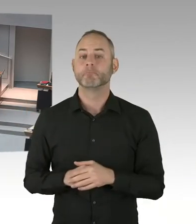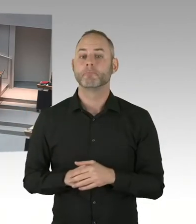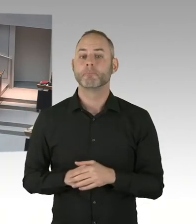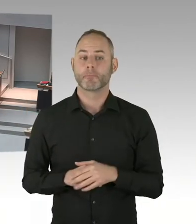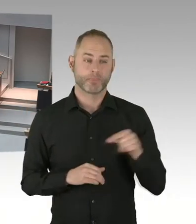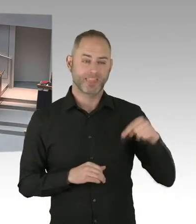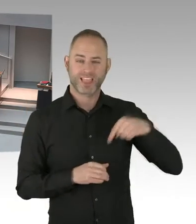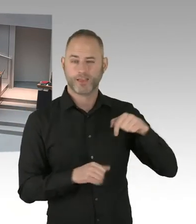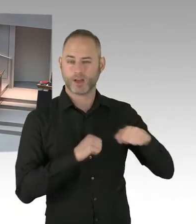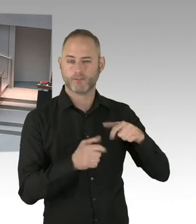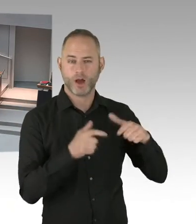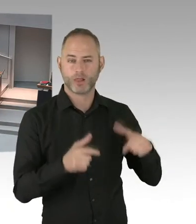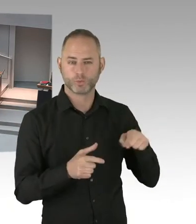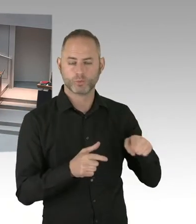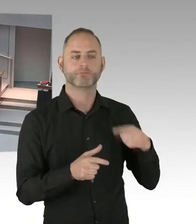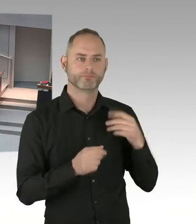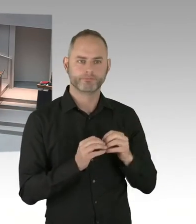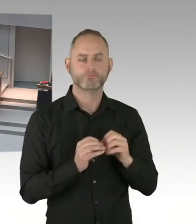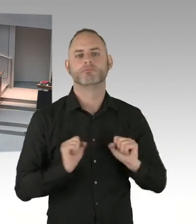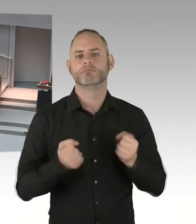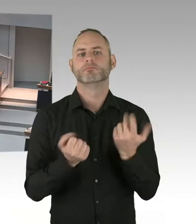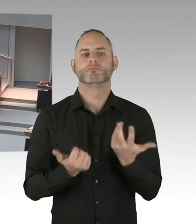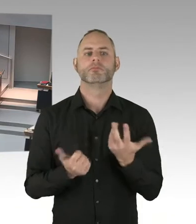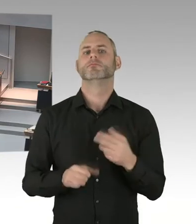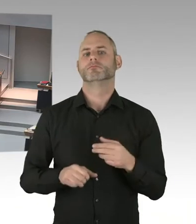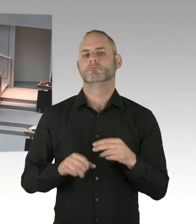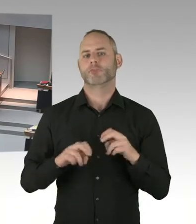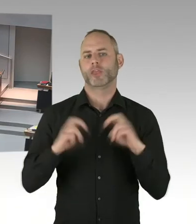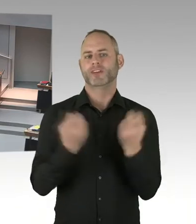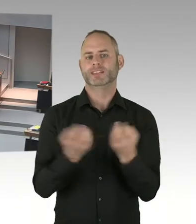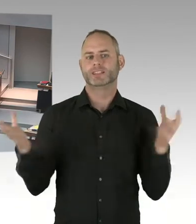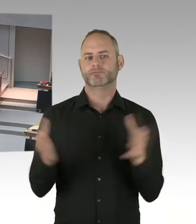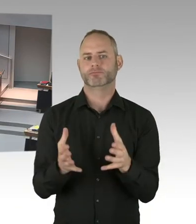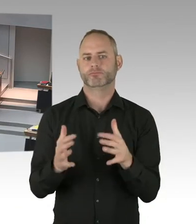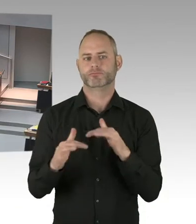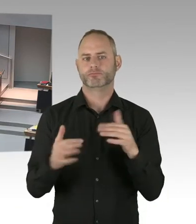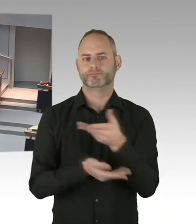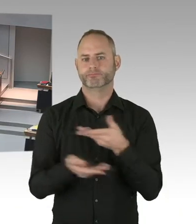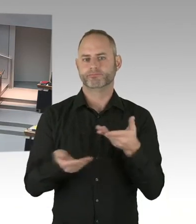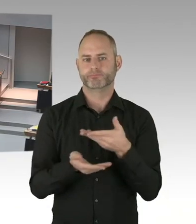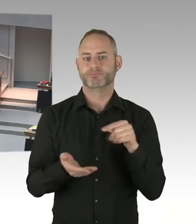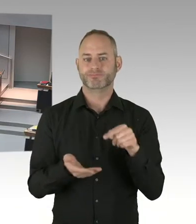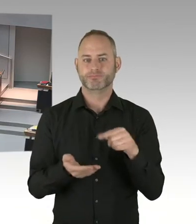(Präsidium) Die zweite Nachfrage geht an Herrn Abgeordneten Buchholz, bitte schön. (Sprecherwechsel) Ich möchte den Senat fragen,